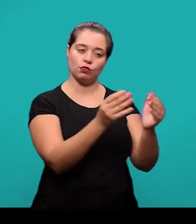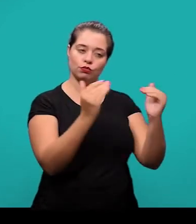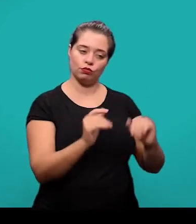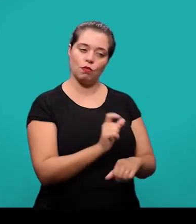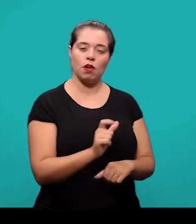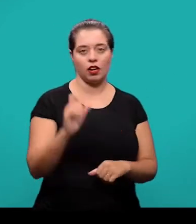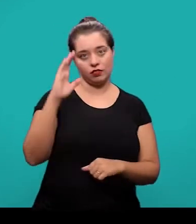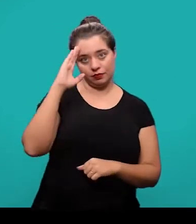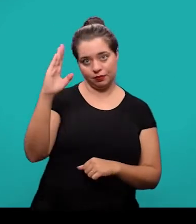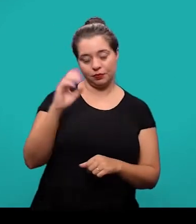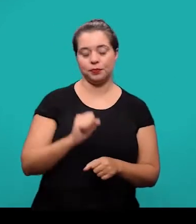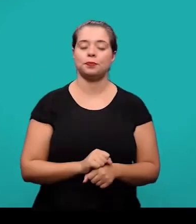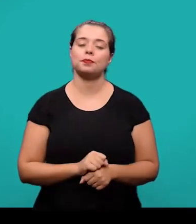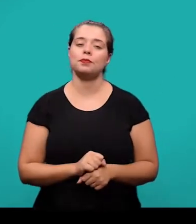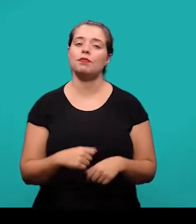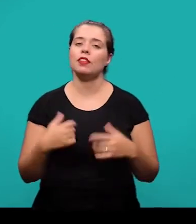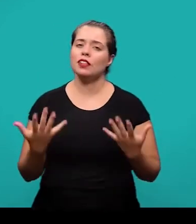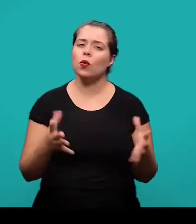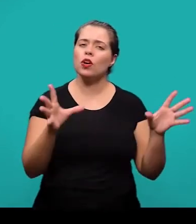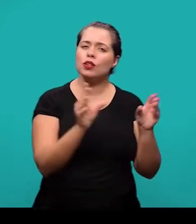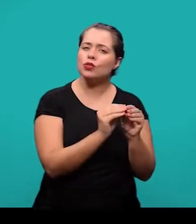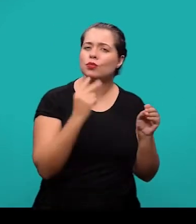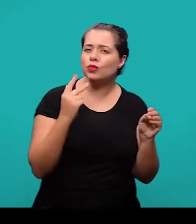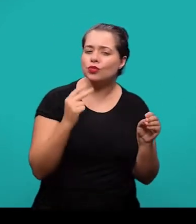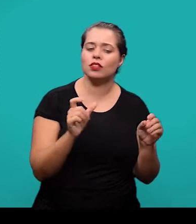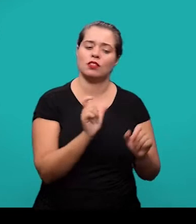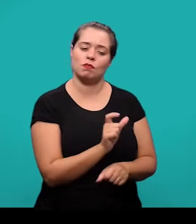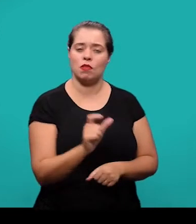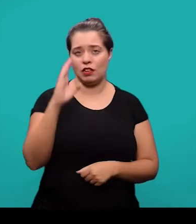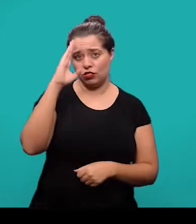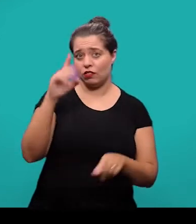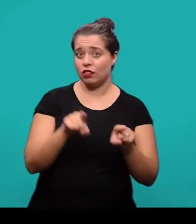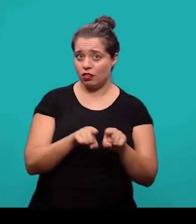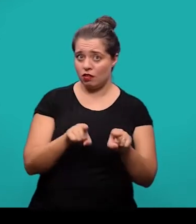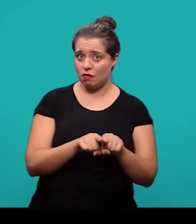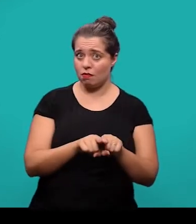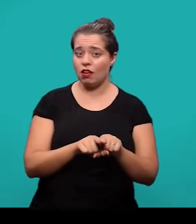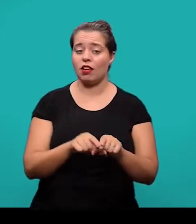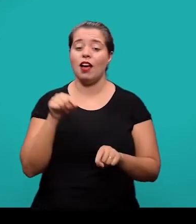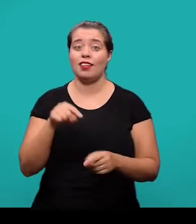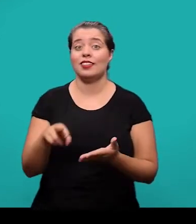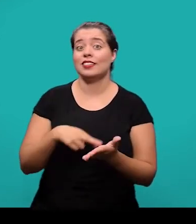Tanto o resumo em outro idioma, quanto as palavras-chave em outro idioma geralmente são informadas pelo próprio periódico científico